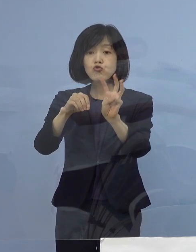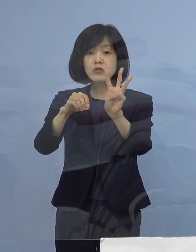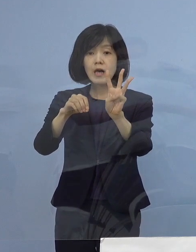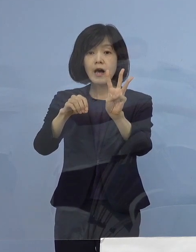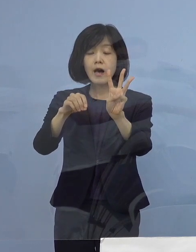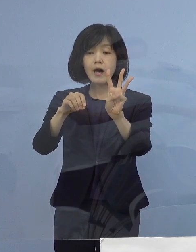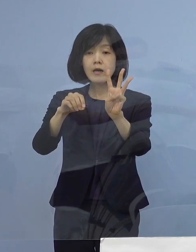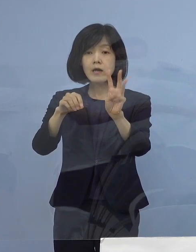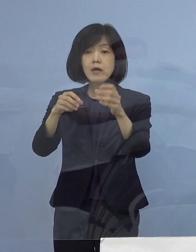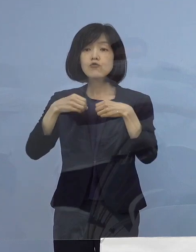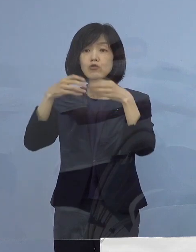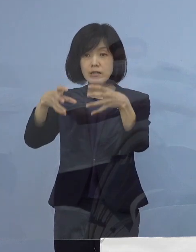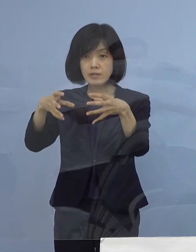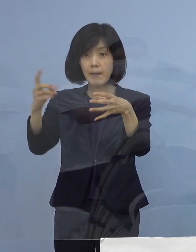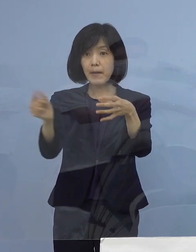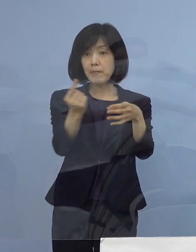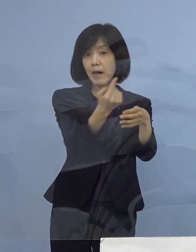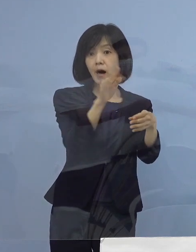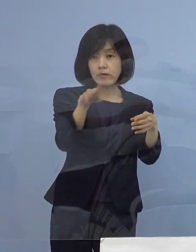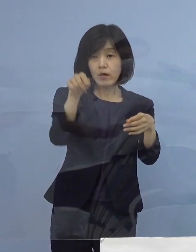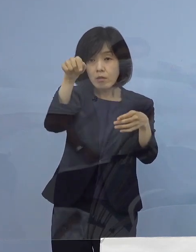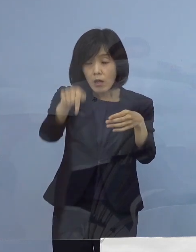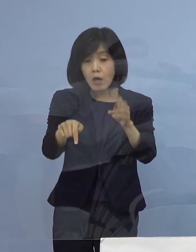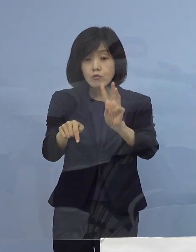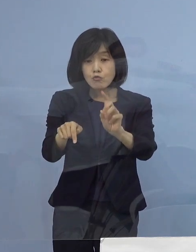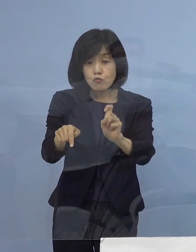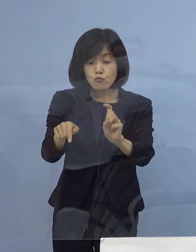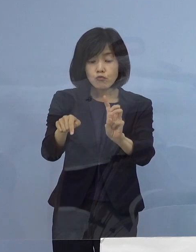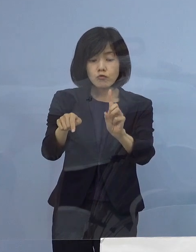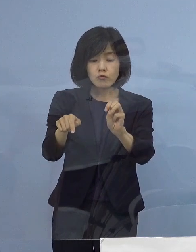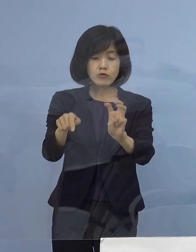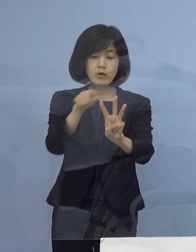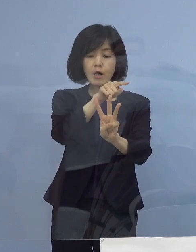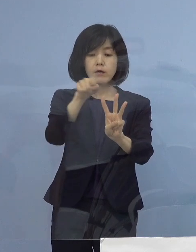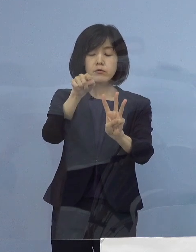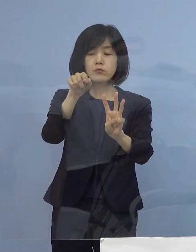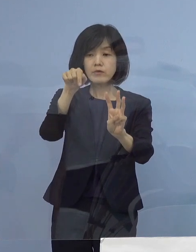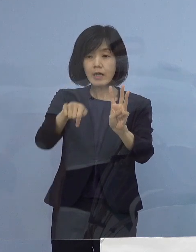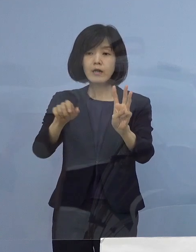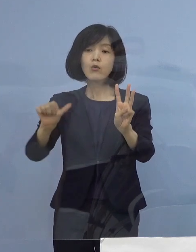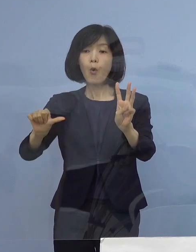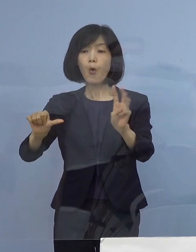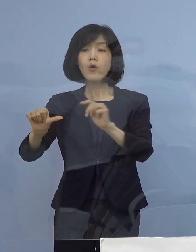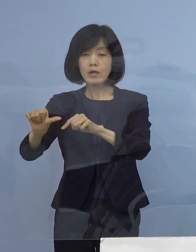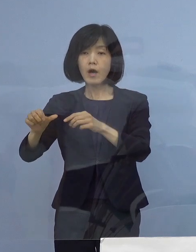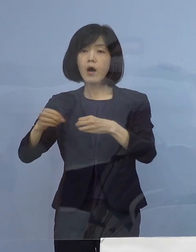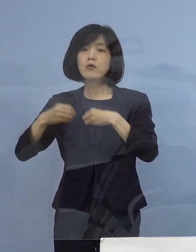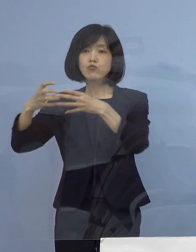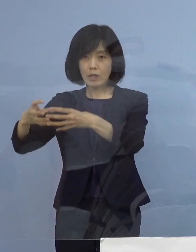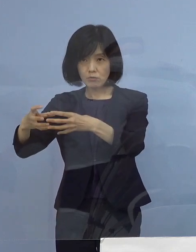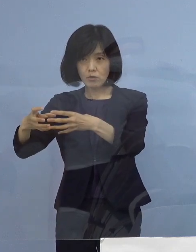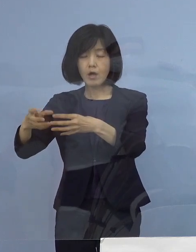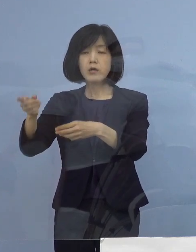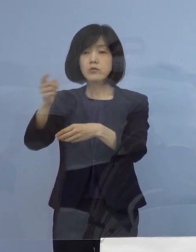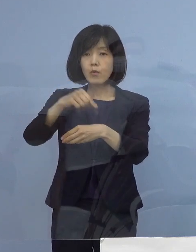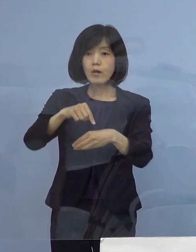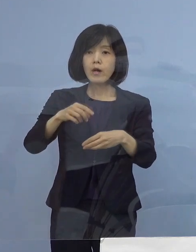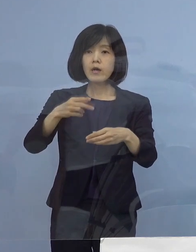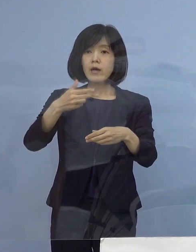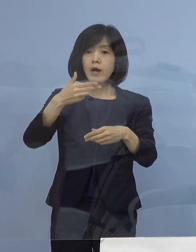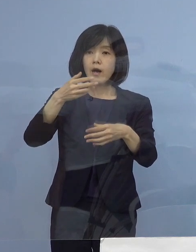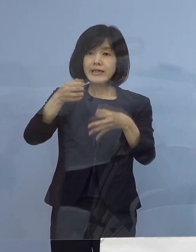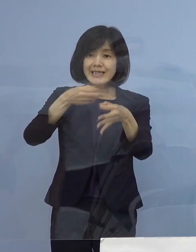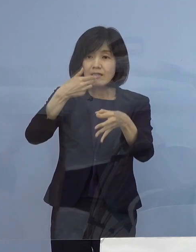このうち5例が飲食店、あるいは飲食を伴うイベントから 生まれたものでありまして